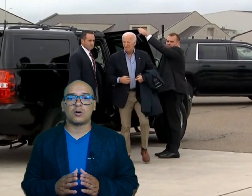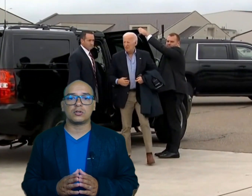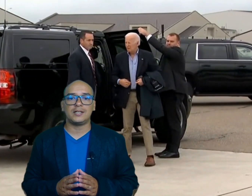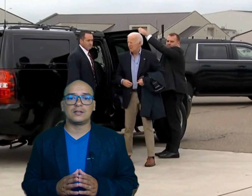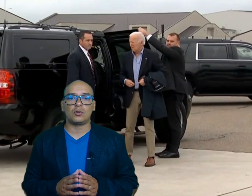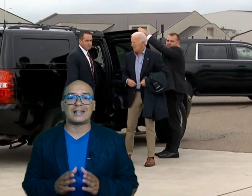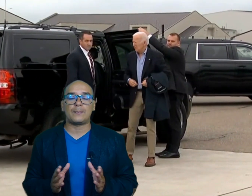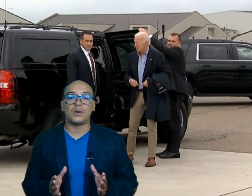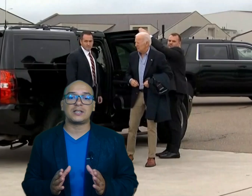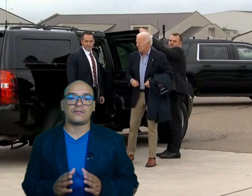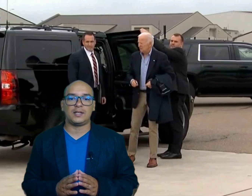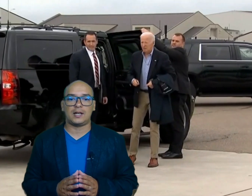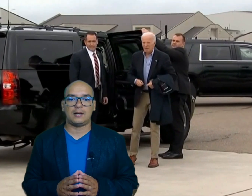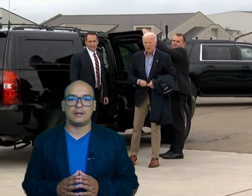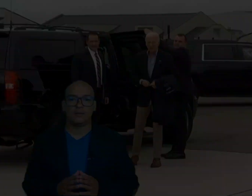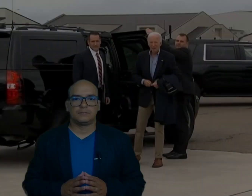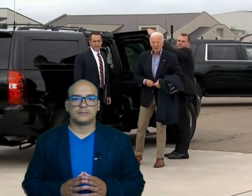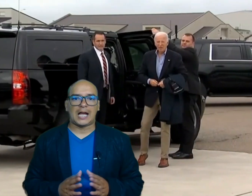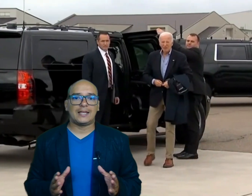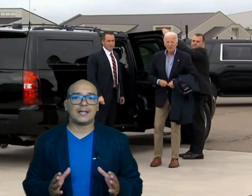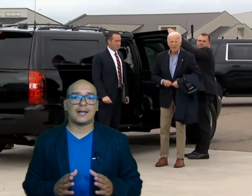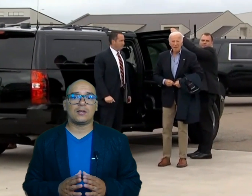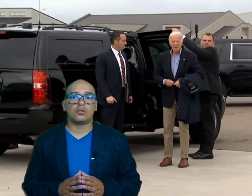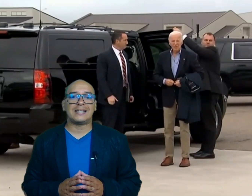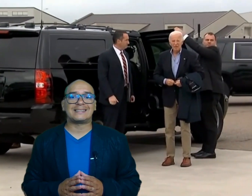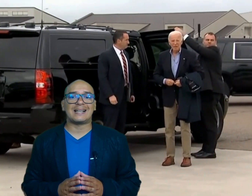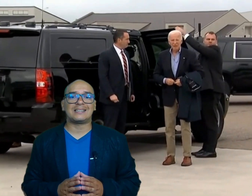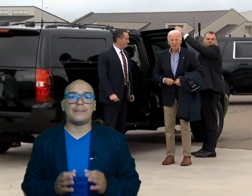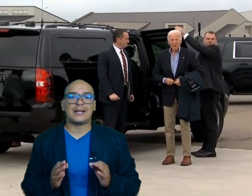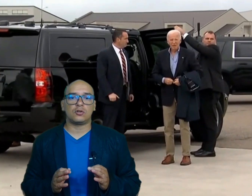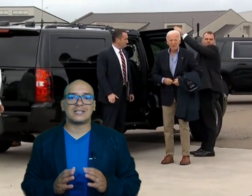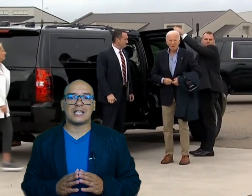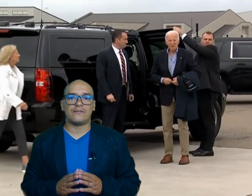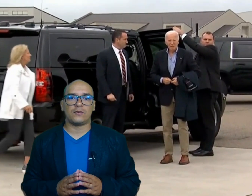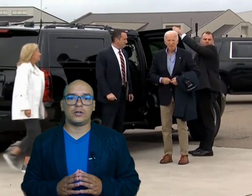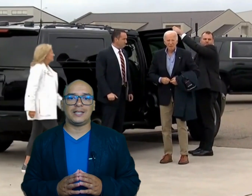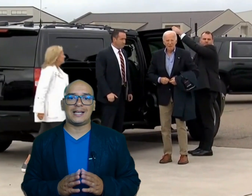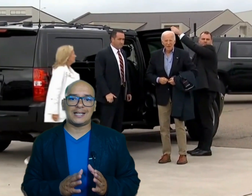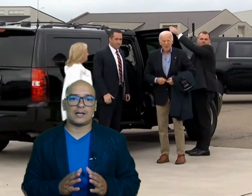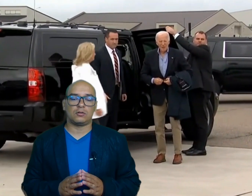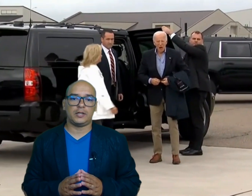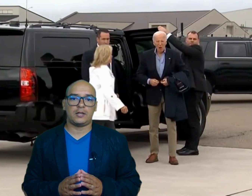coordinando la respuesta Federal ha declarado desastres mayores en Florida y Carolina el